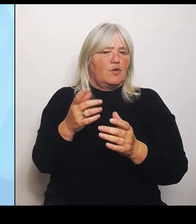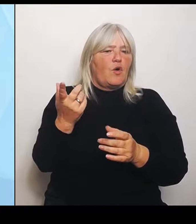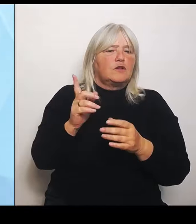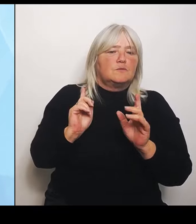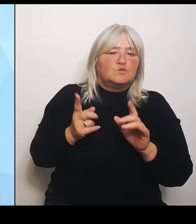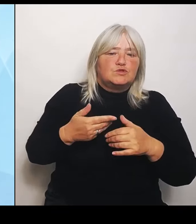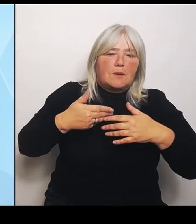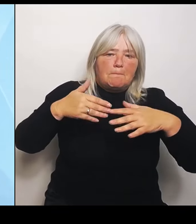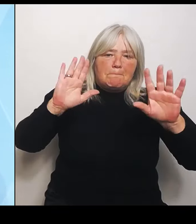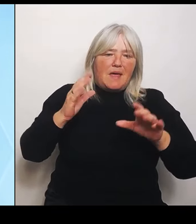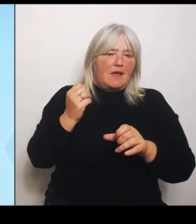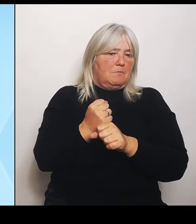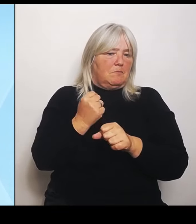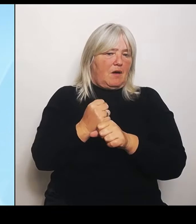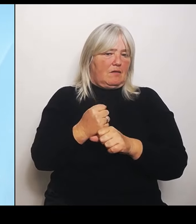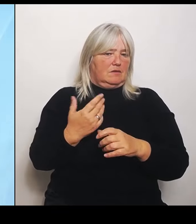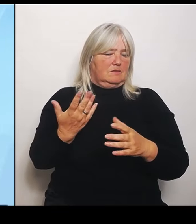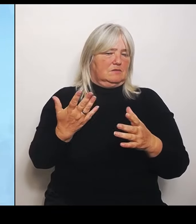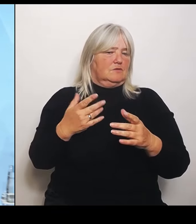(Rednerwechsel) Nächste Frage Torsten Fricke, SudetendeutscheZeitung Bitte.